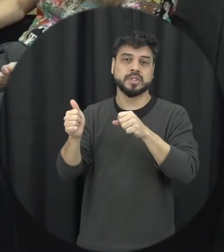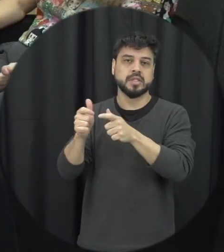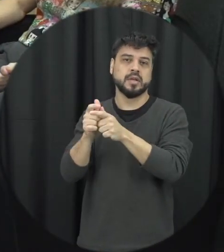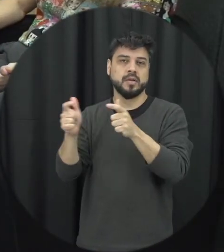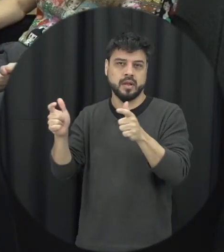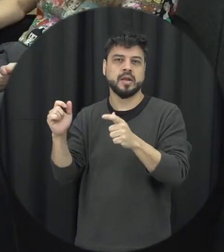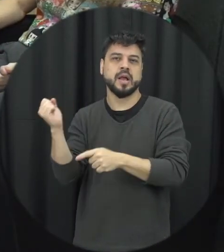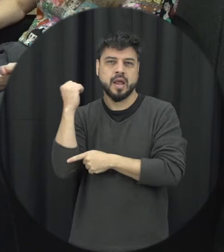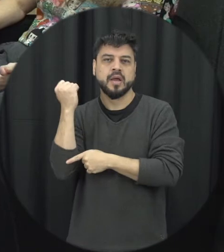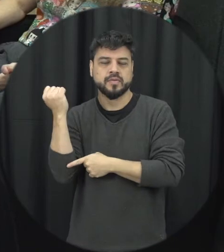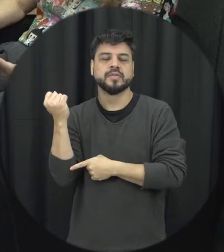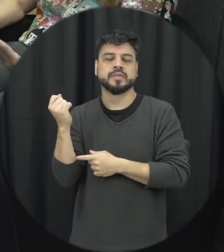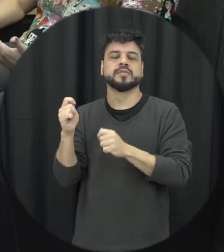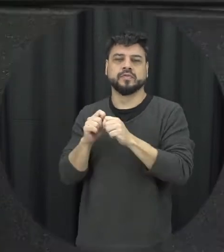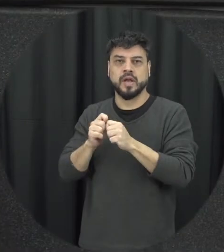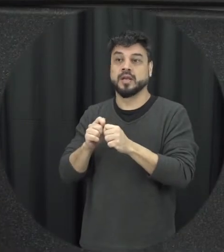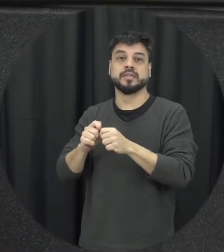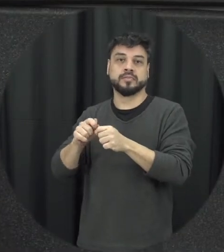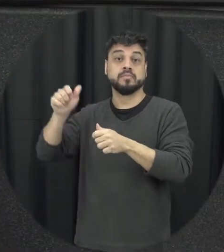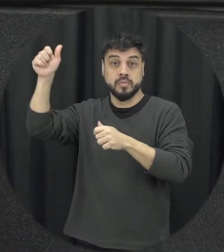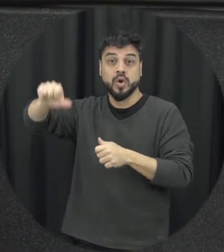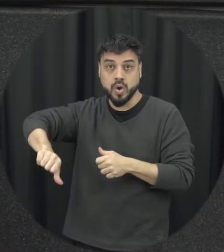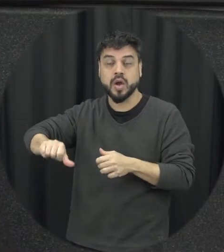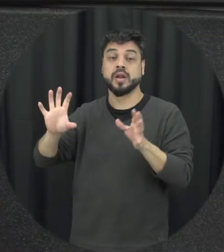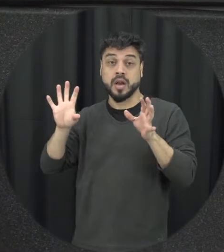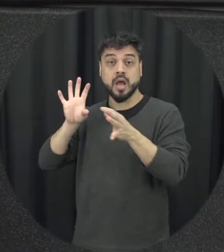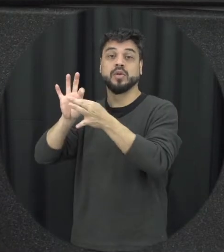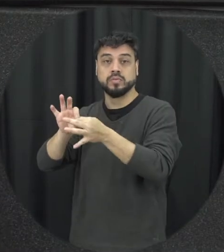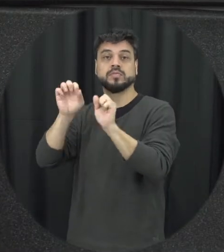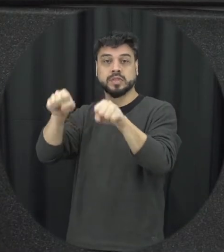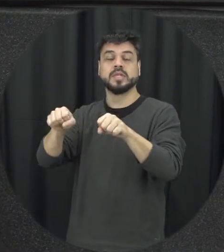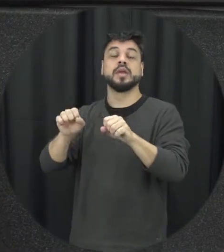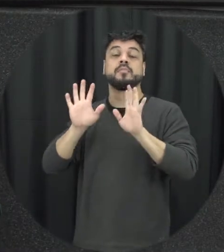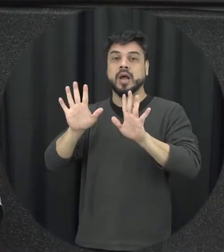situação de violência sedimente que está associada a situações de violência mas não é exatamente a